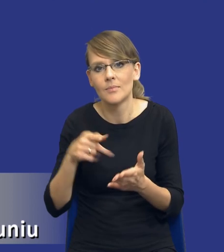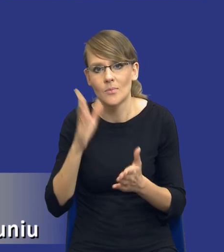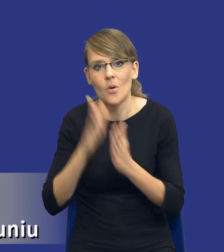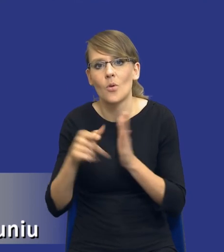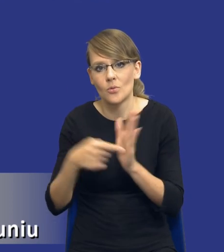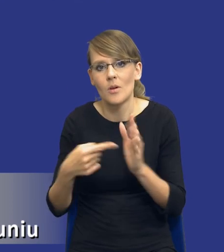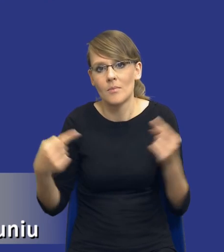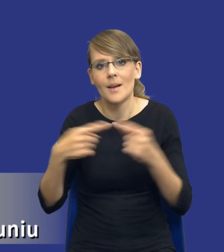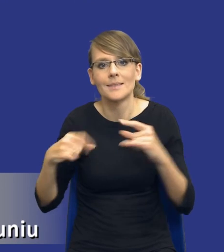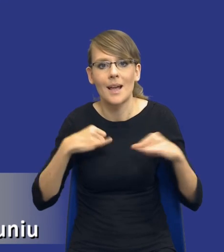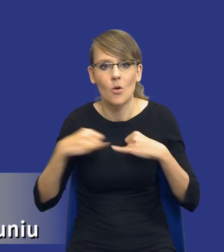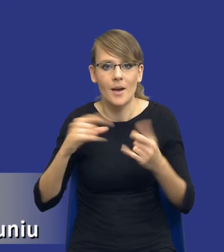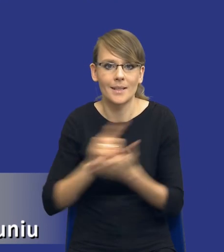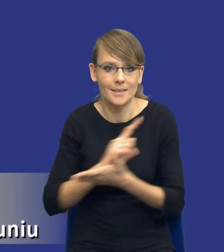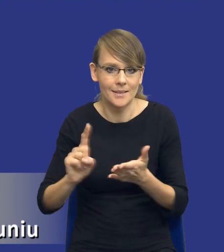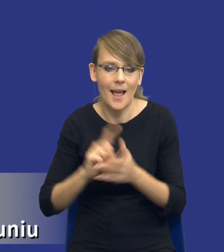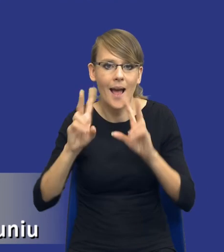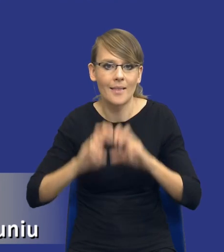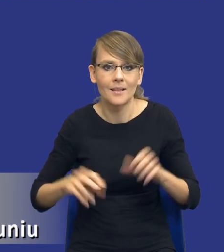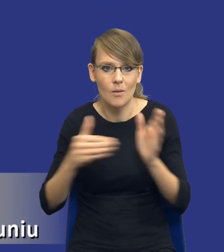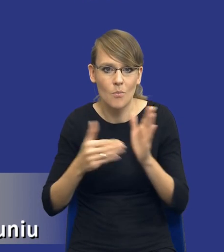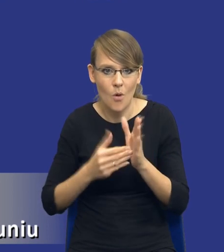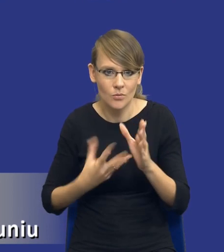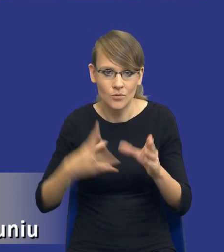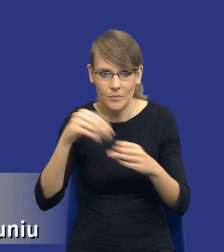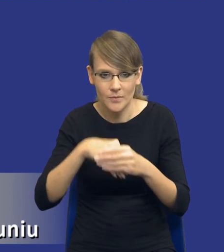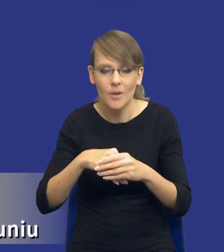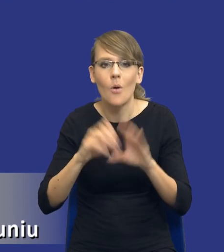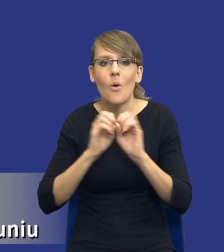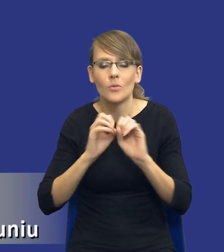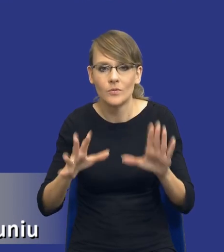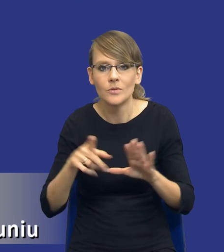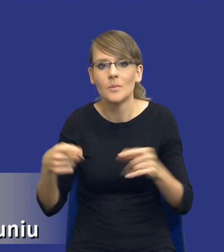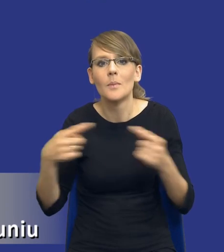który będzie występował w analizie potrzeb i wymagań. Oczywiście w sytuacji, w której ta analiza